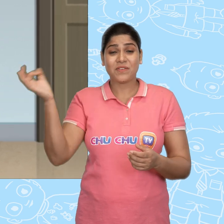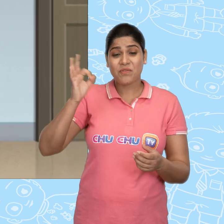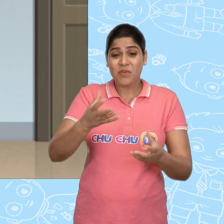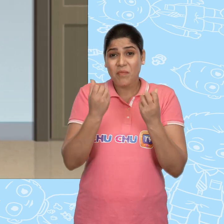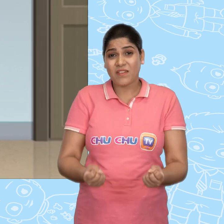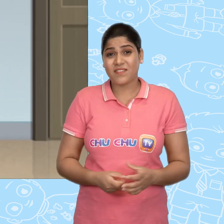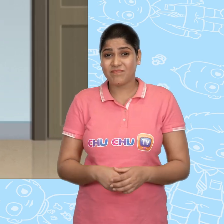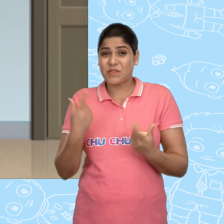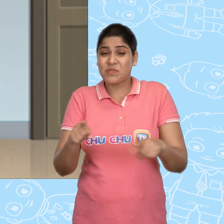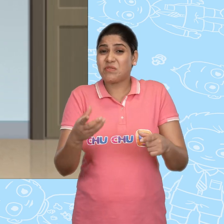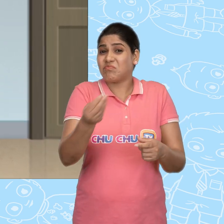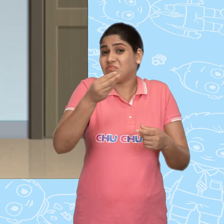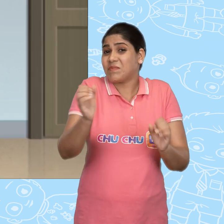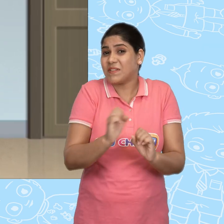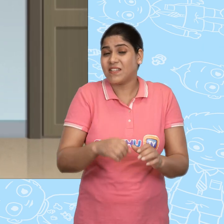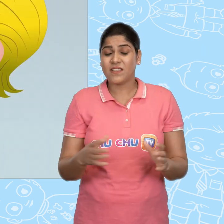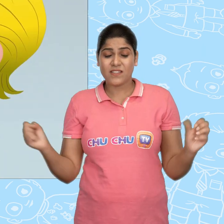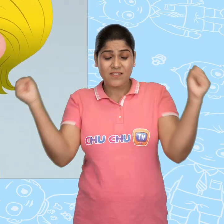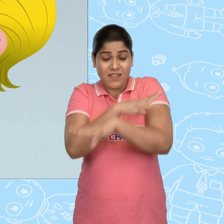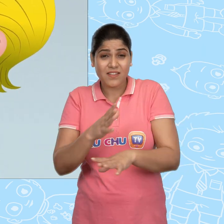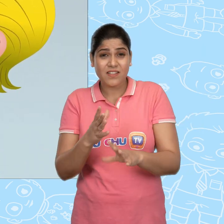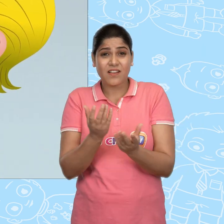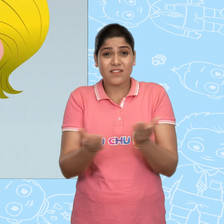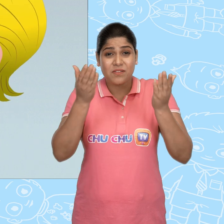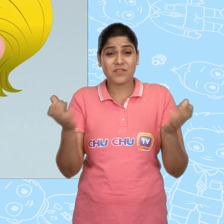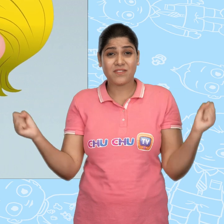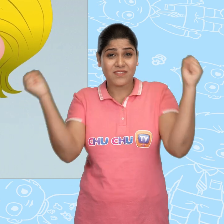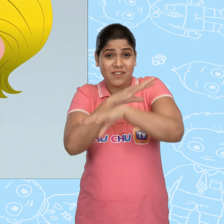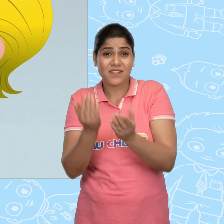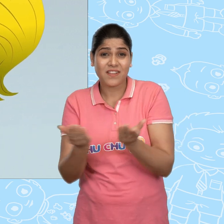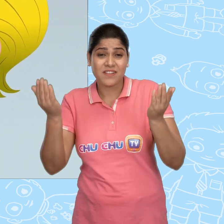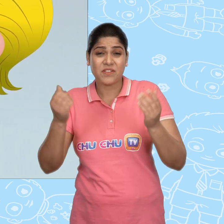लेकिन उसे कुछ भी हासिल नहीं होता. चमत्कारी कटोरे, चमत्कारी कटोरे,